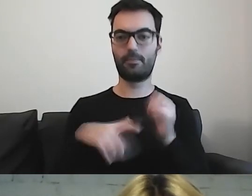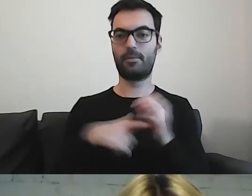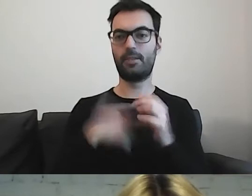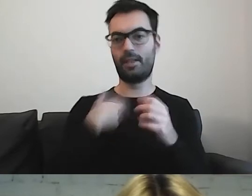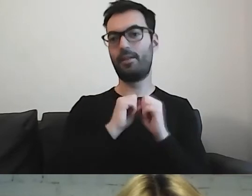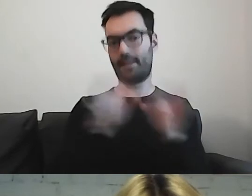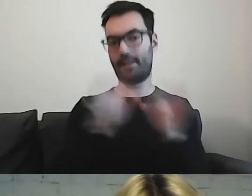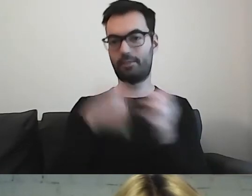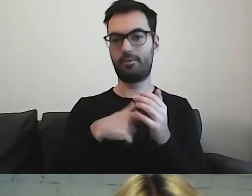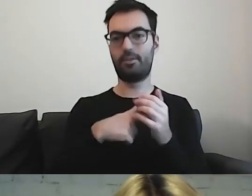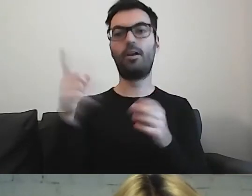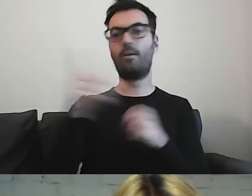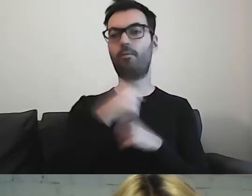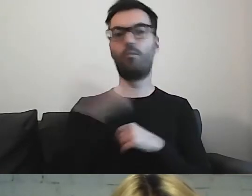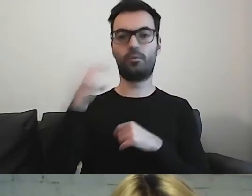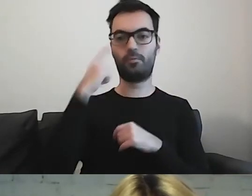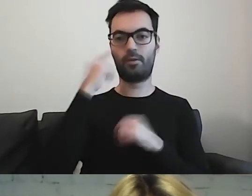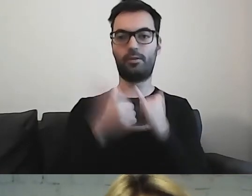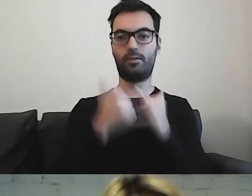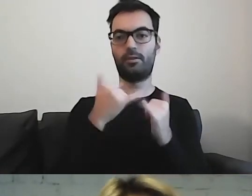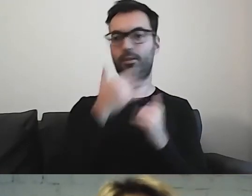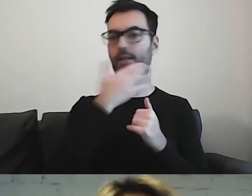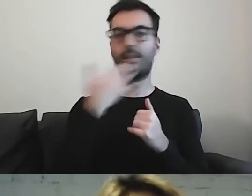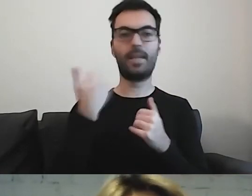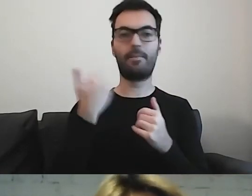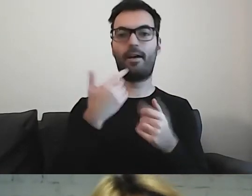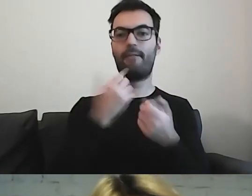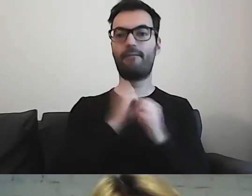Musimy pamiętać, że jeżeli nie mamy wyjaśnienia, co to znaczy,